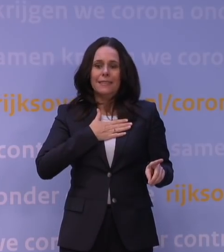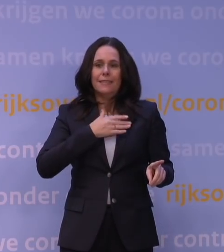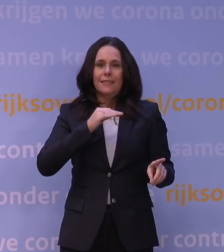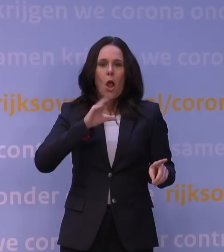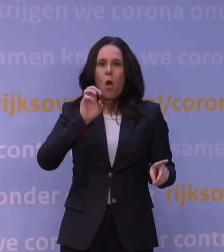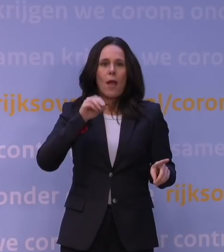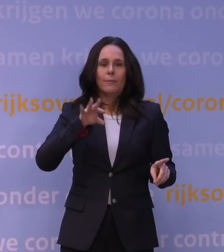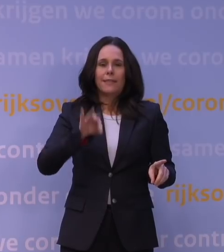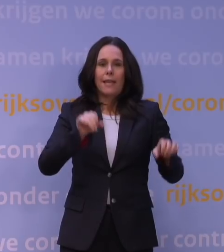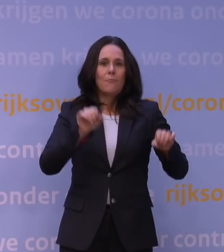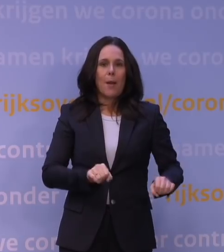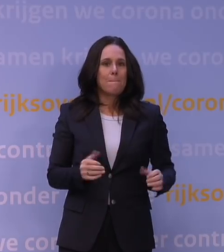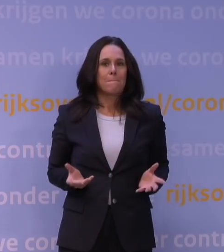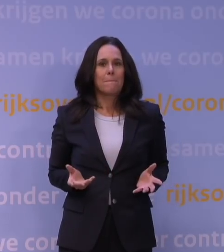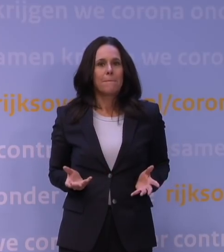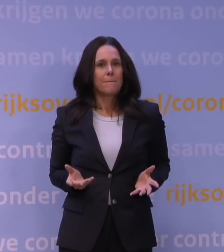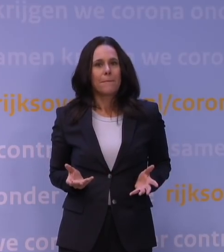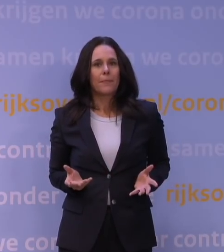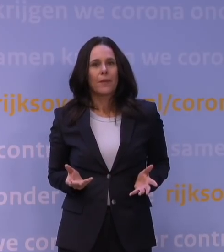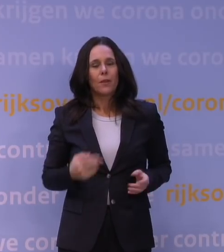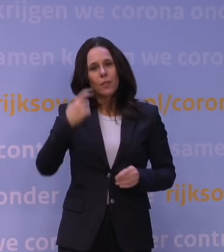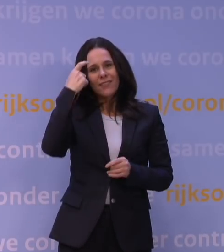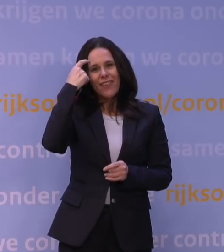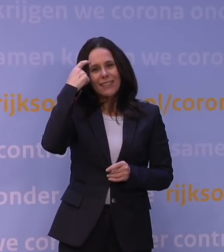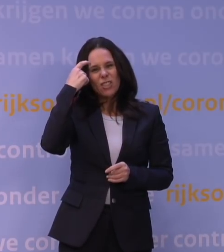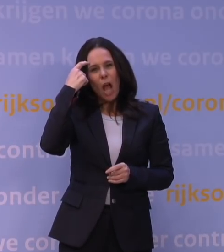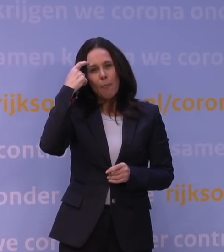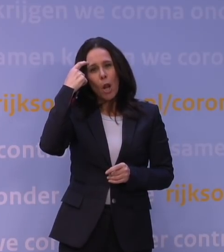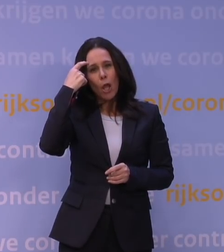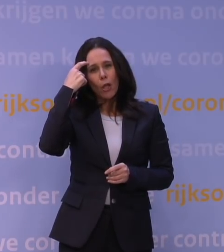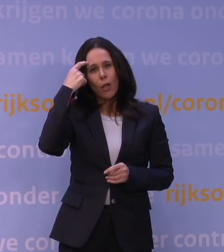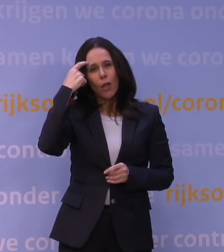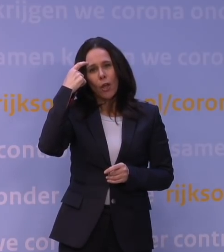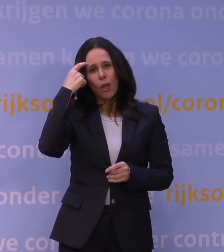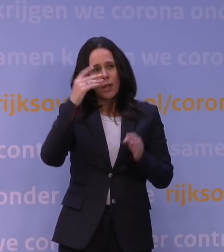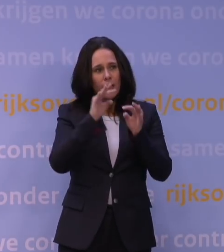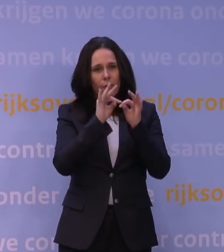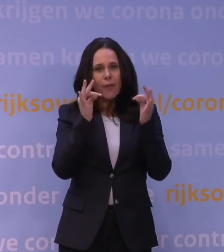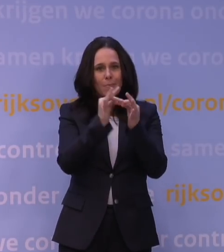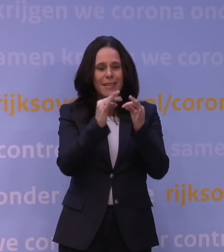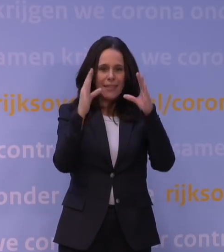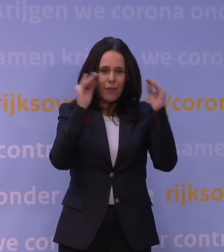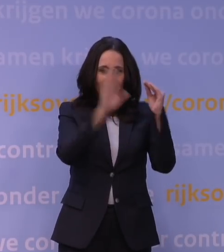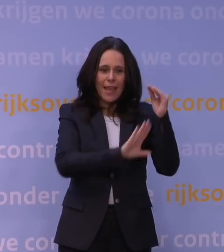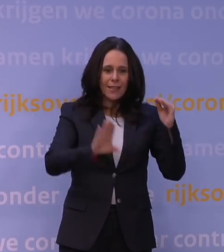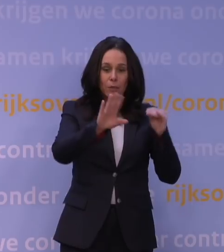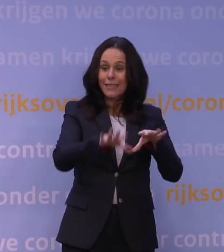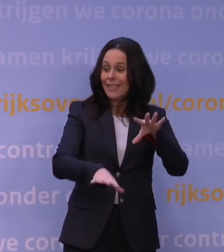Dus als u zegt: Heeft de hele wetenschappelijke familie van Nederland daar misschien een inschattingsfout gemaakt?